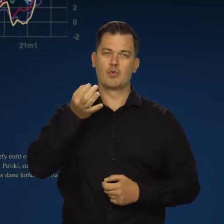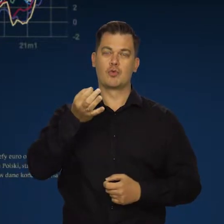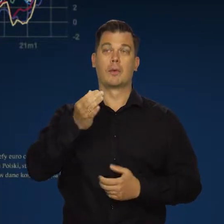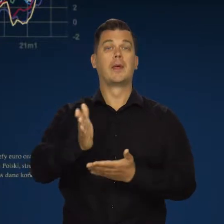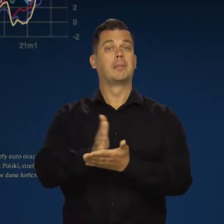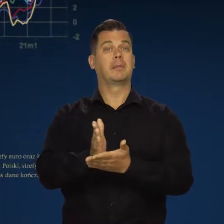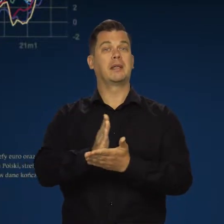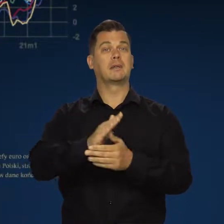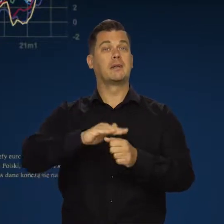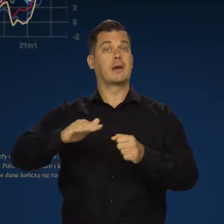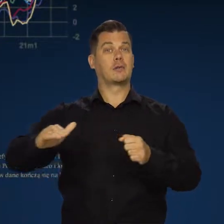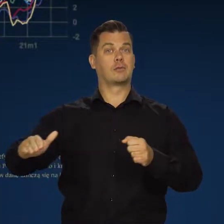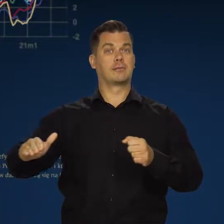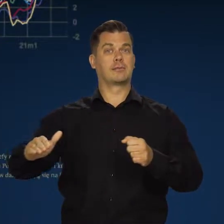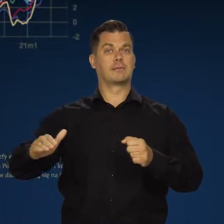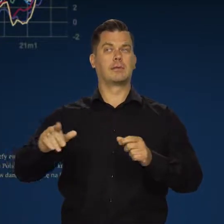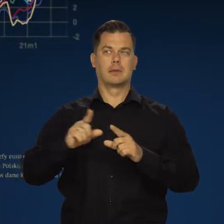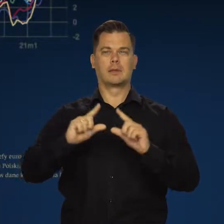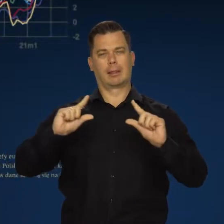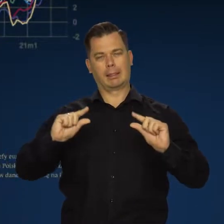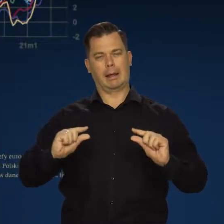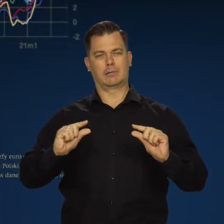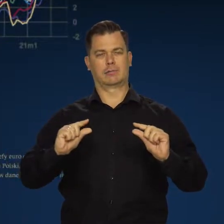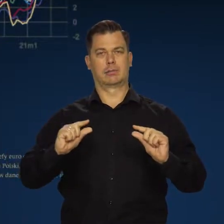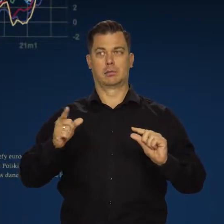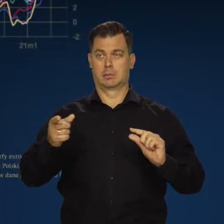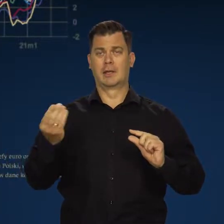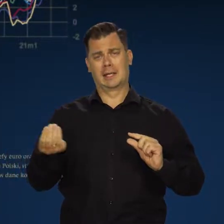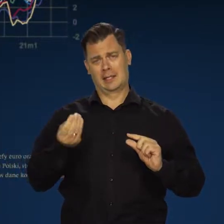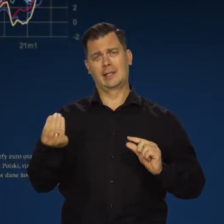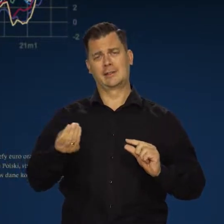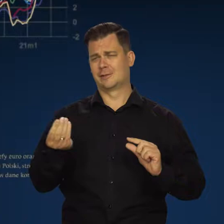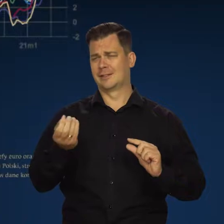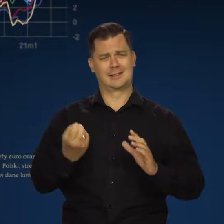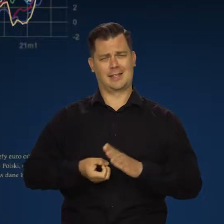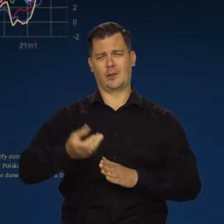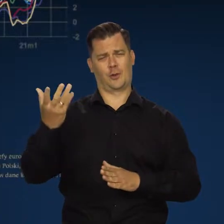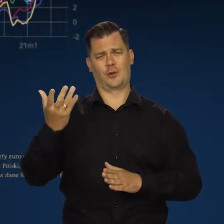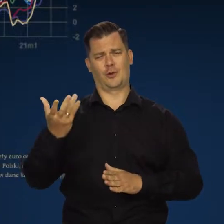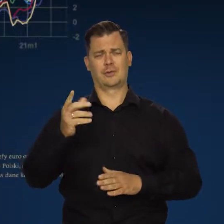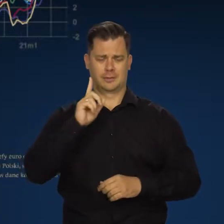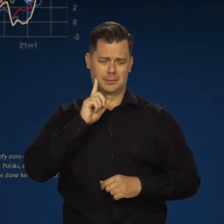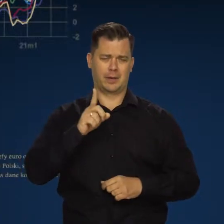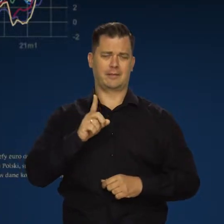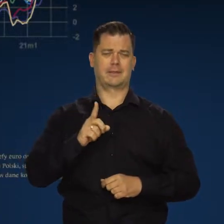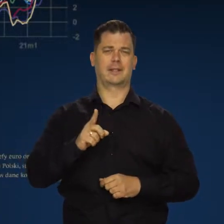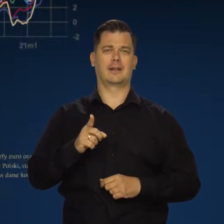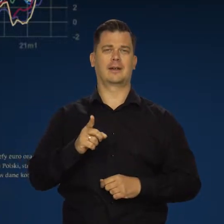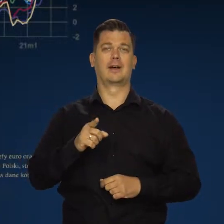Transport międzynarodowy trochę potaniał, choć nadal jest oczywiście o wiele, wiele wyższy,